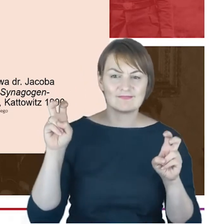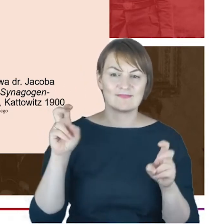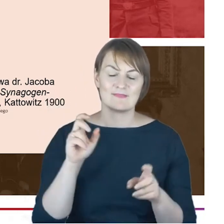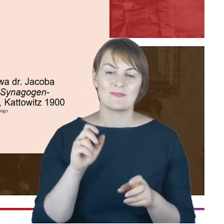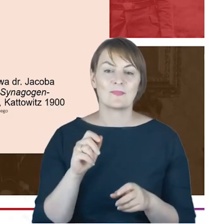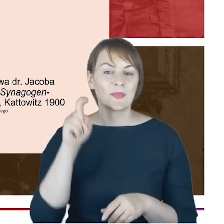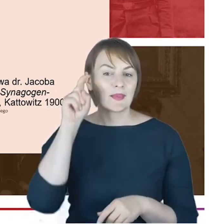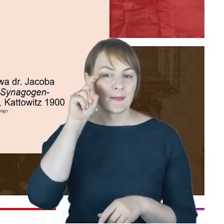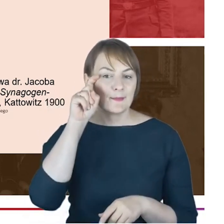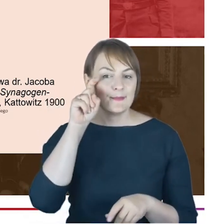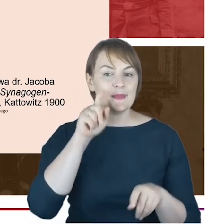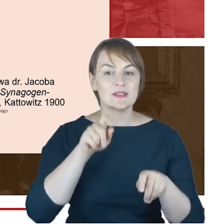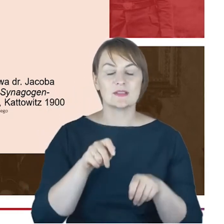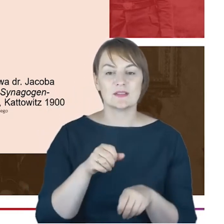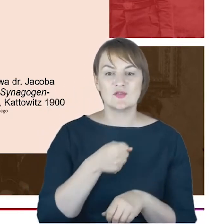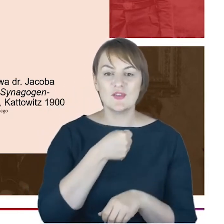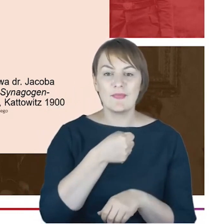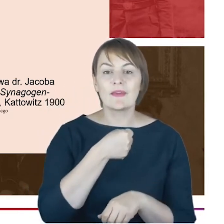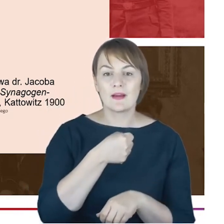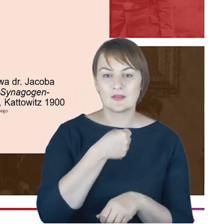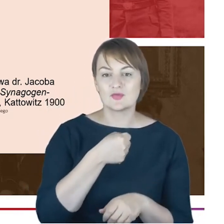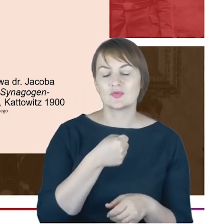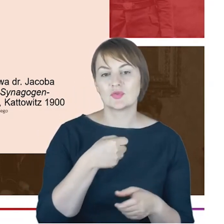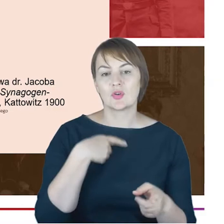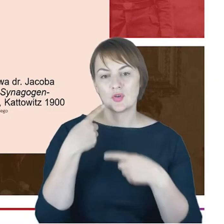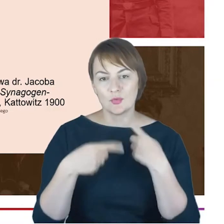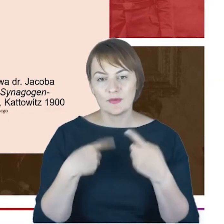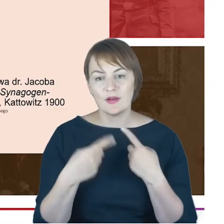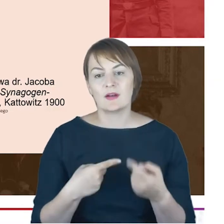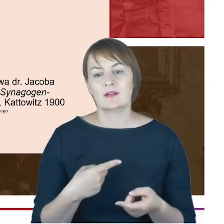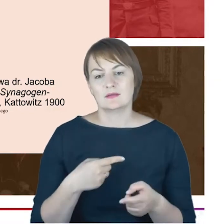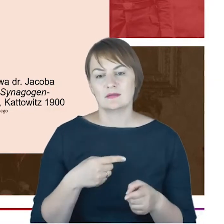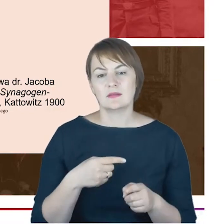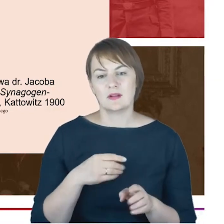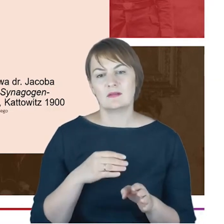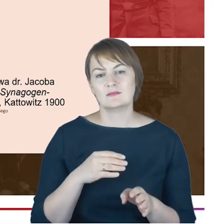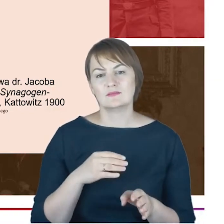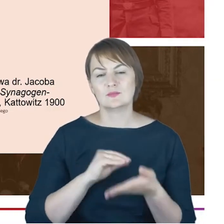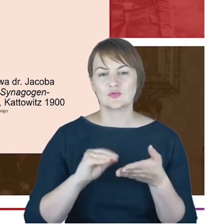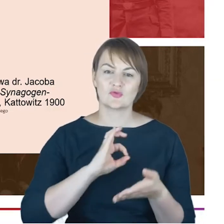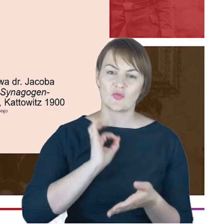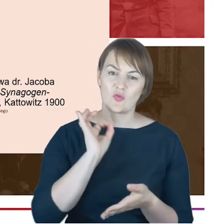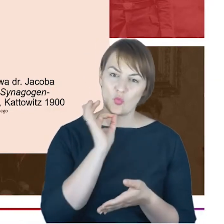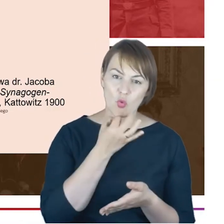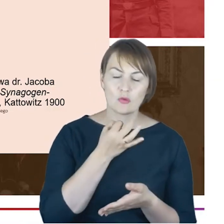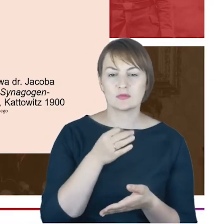Antona Oscara Klausmana, który po latach opisują swoją młodość i dzieciństwo w Katowicach w znamiennych